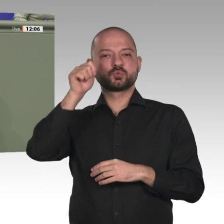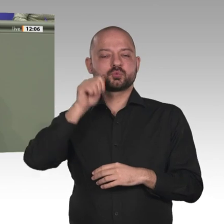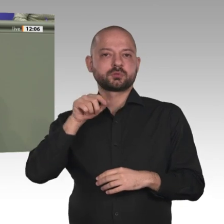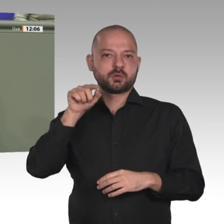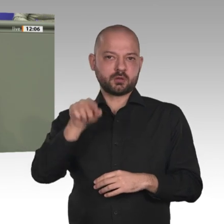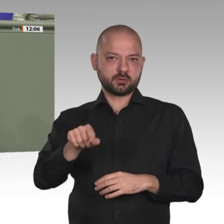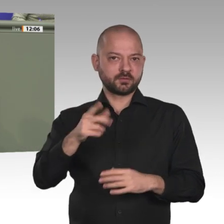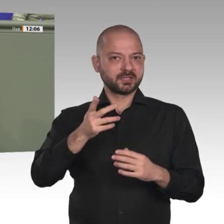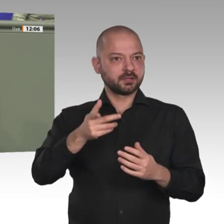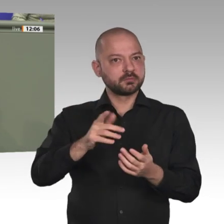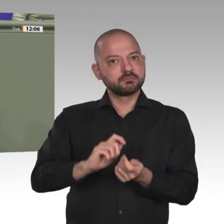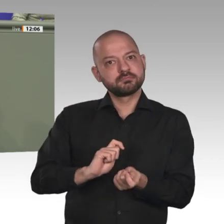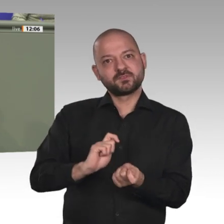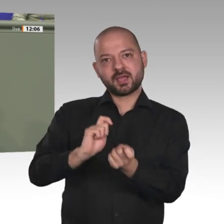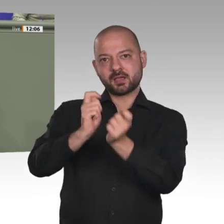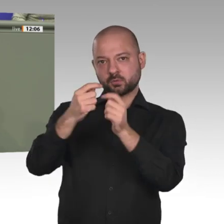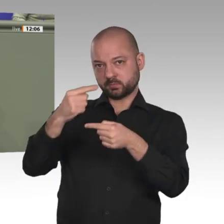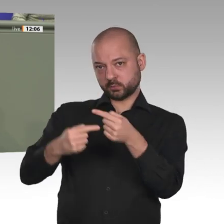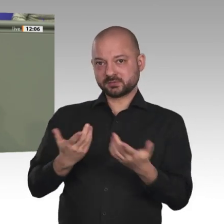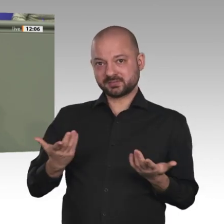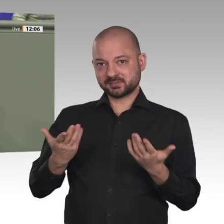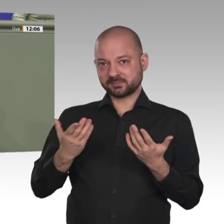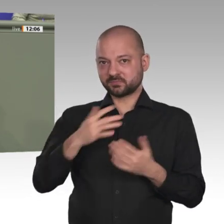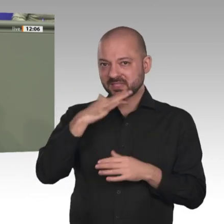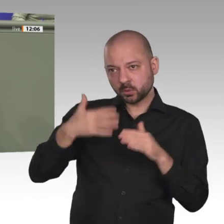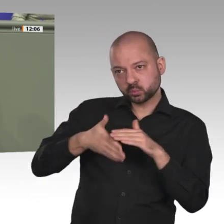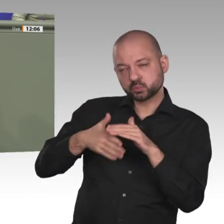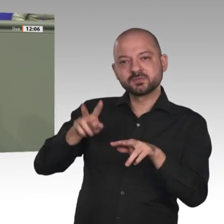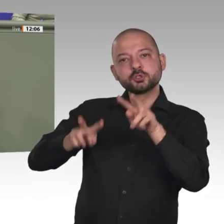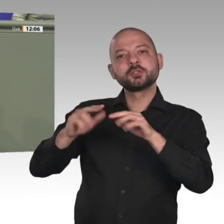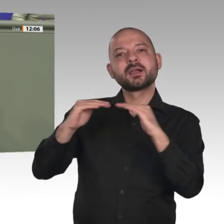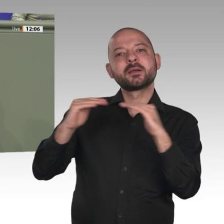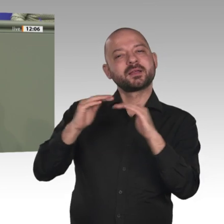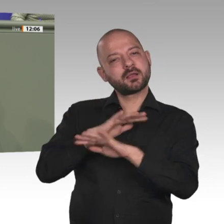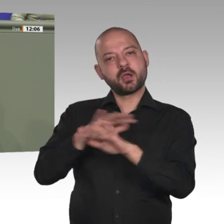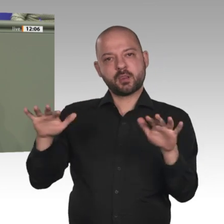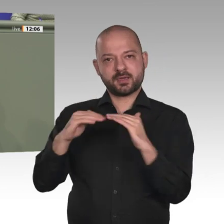Kräfte an den UN-Missionen UNAMID und möglicher Nachfolgemissionen. Dies ist übrigens auch